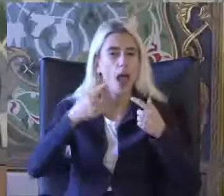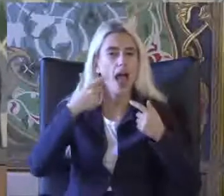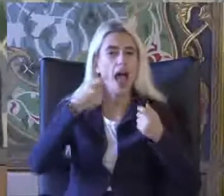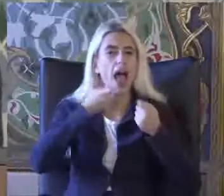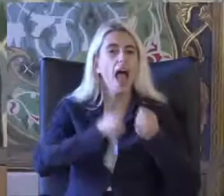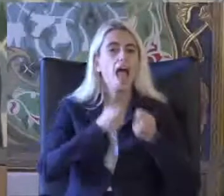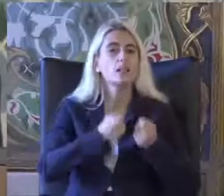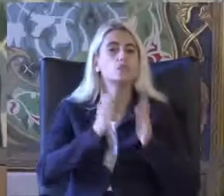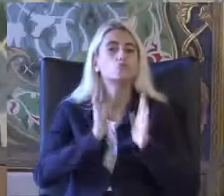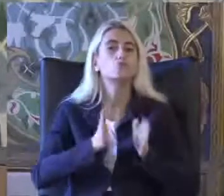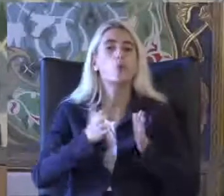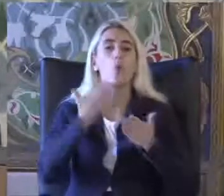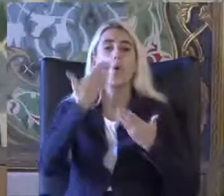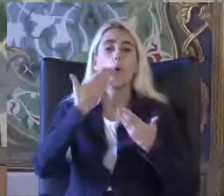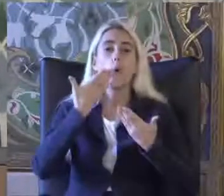O zaman bu kişiler engelle olacak